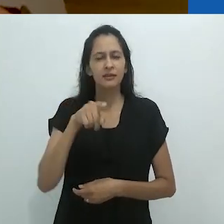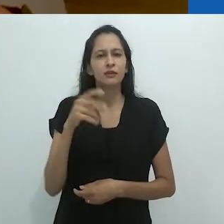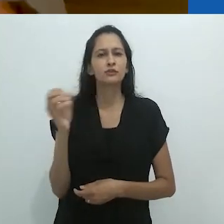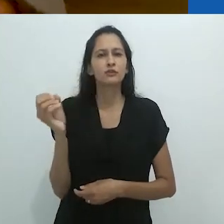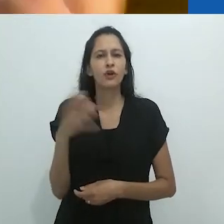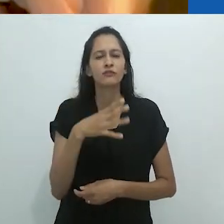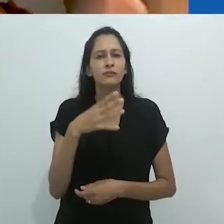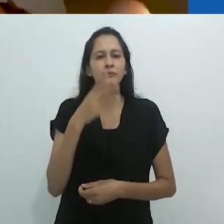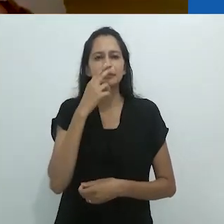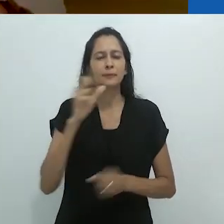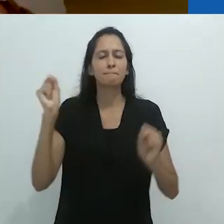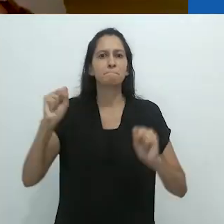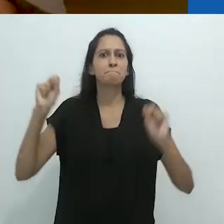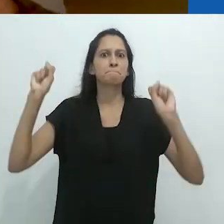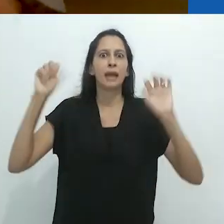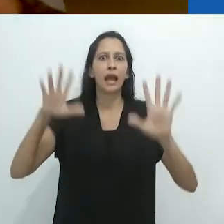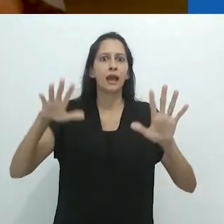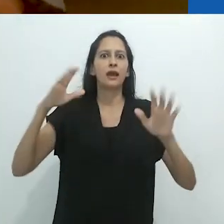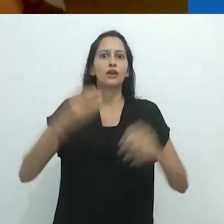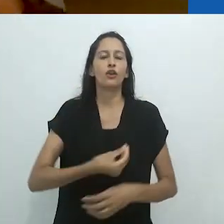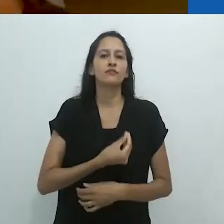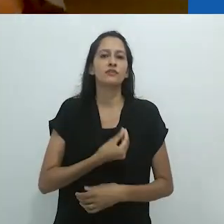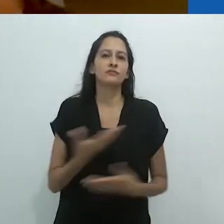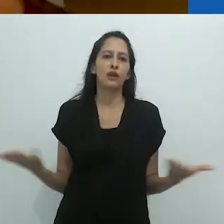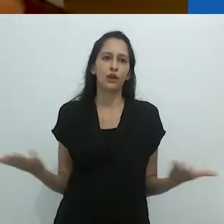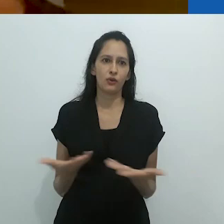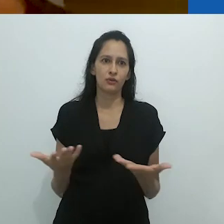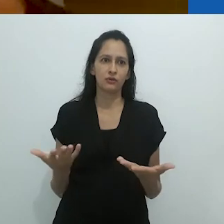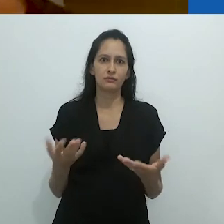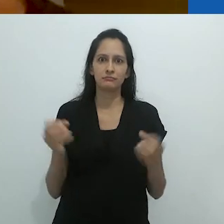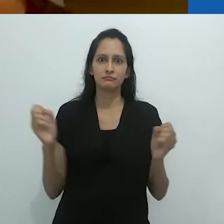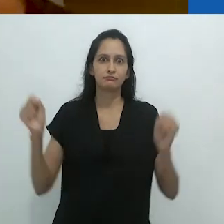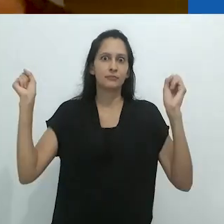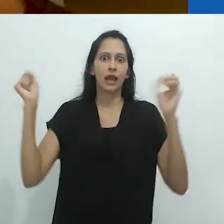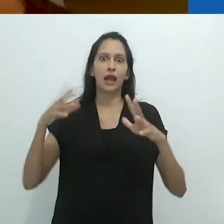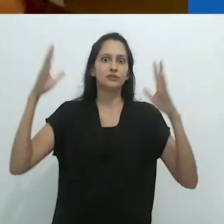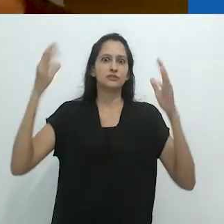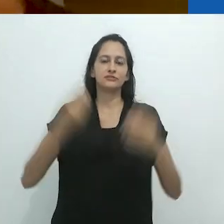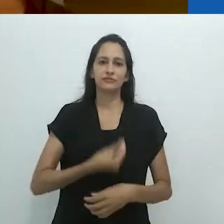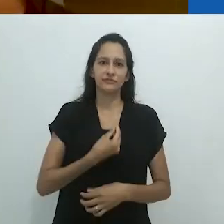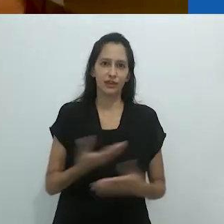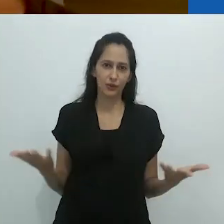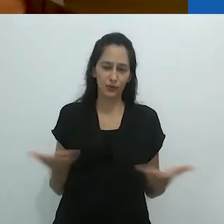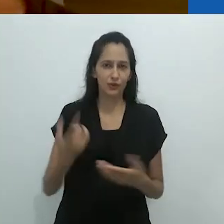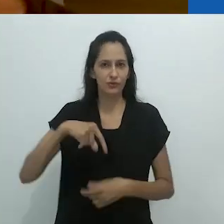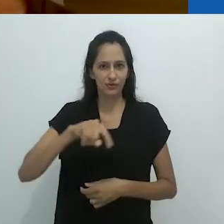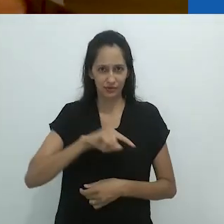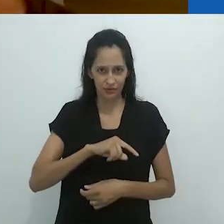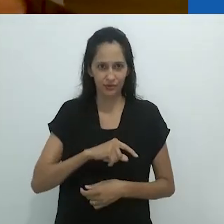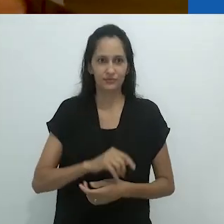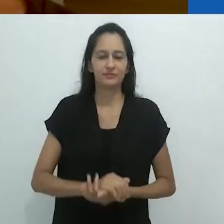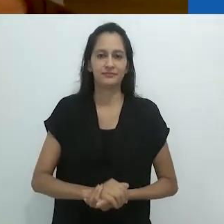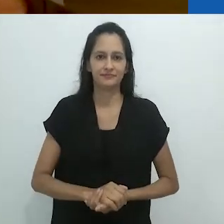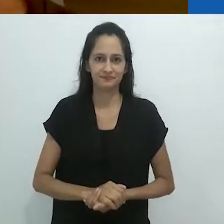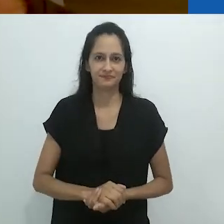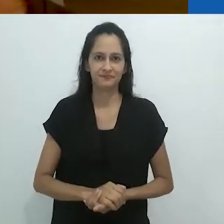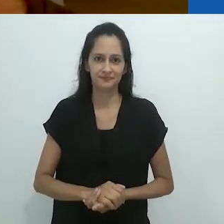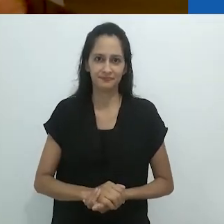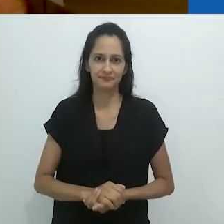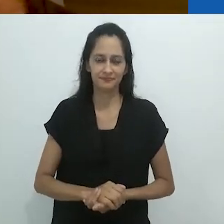Pense nisso como um realismo mágico em que agora estamos vivendo,